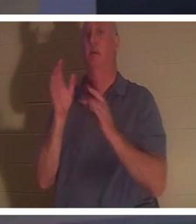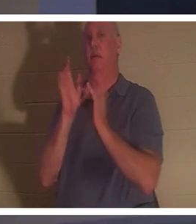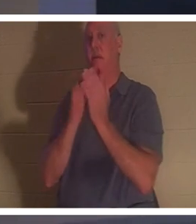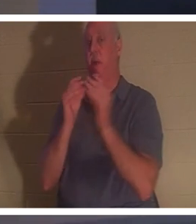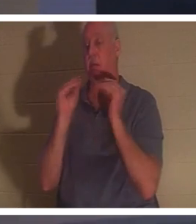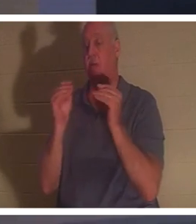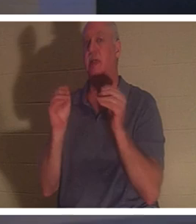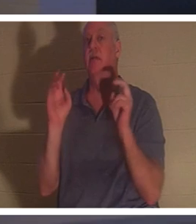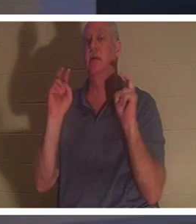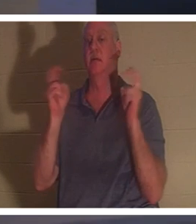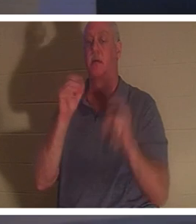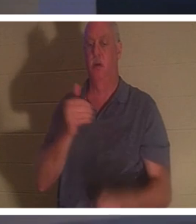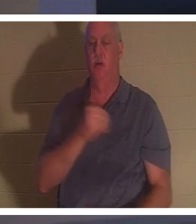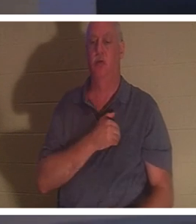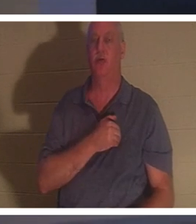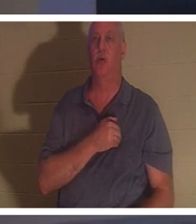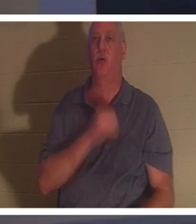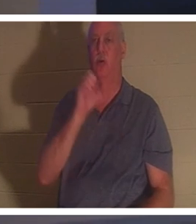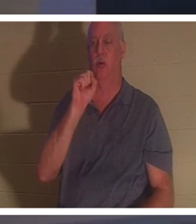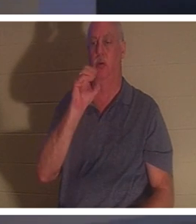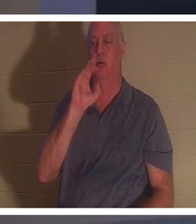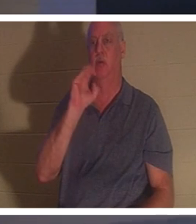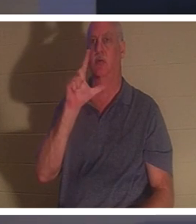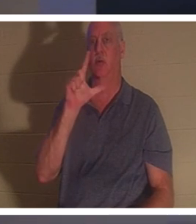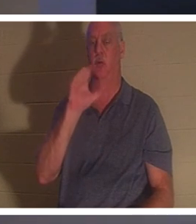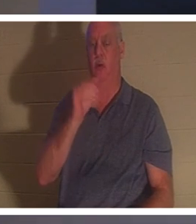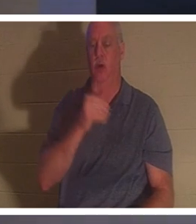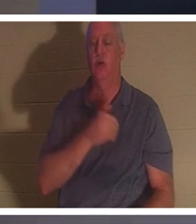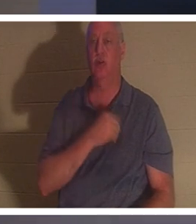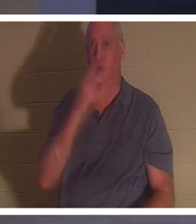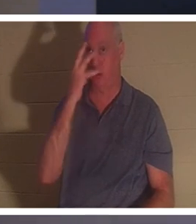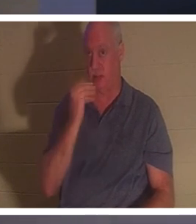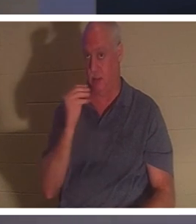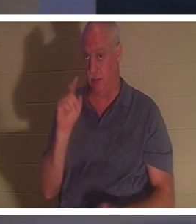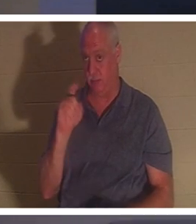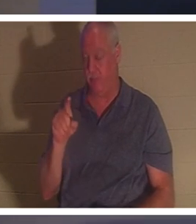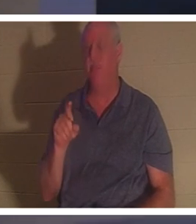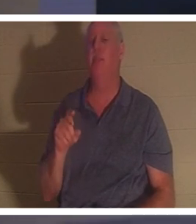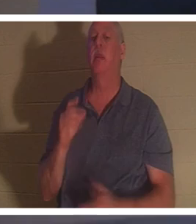? Soul Sleep - Soul Sleep에 대해 어떻게 생각하세요? 어떤 사람들은 그리스도인이 죽어